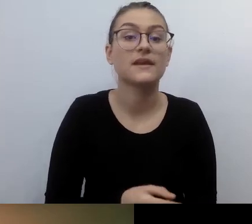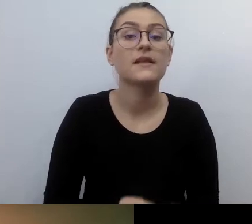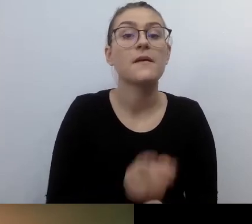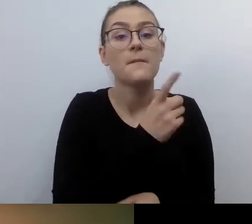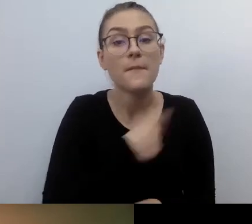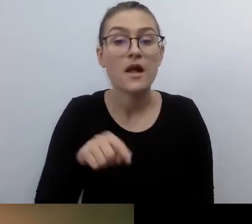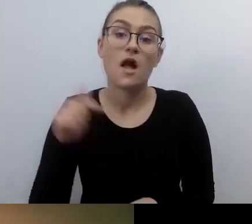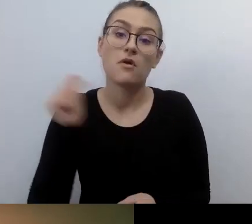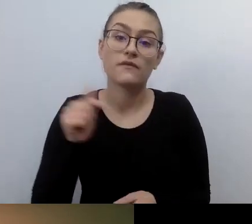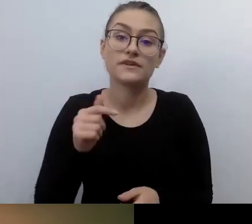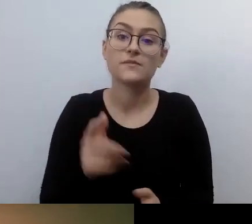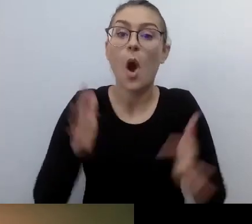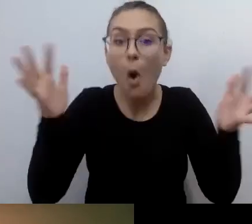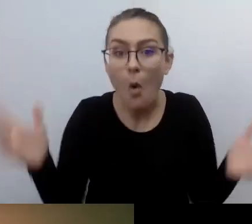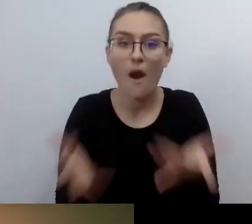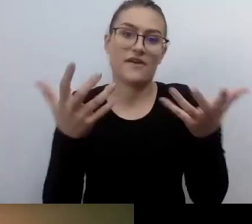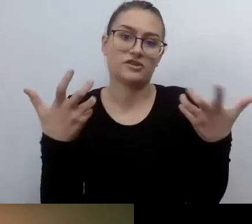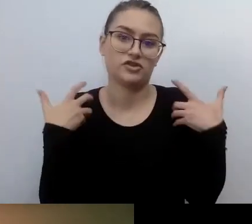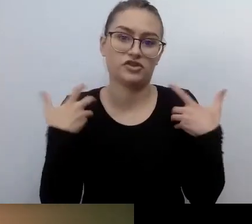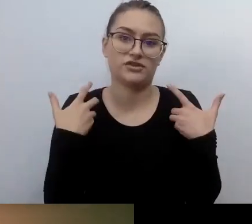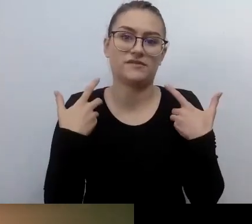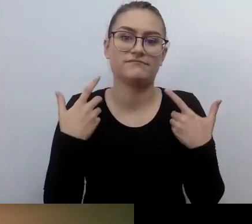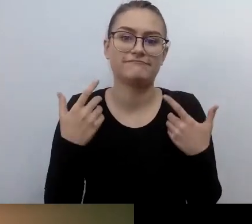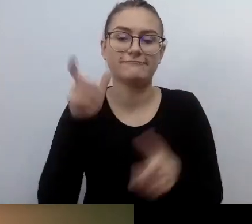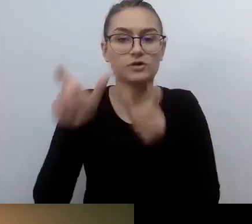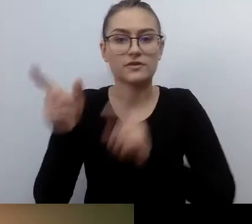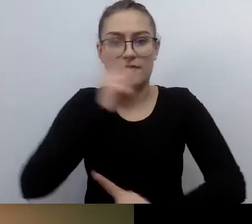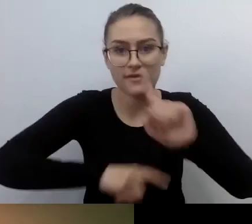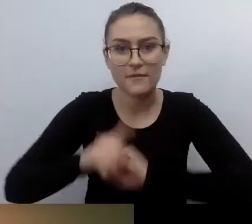bo na te potrzeby często można odpowiedzieć pozytywnie,